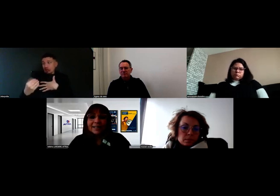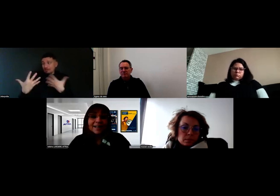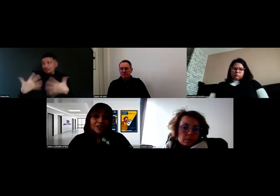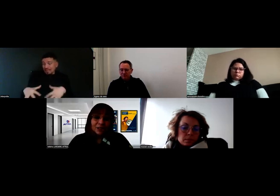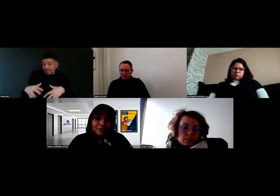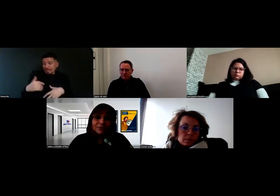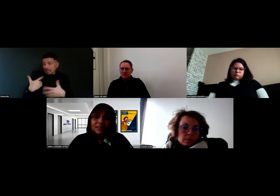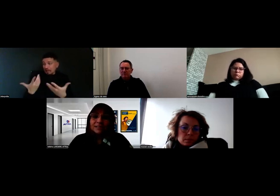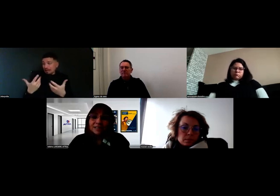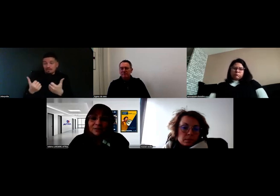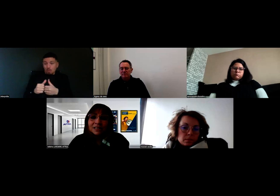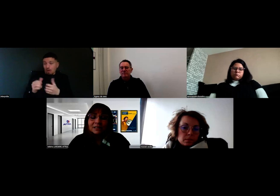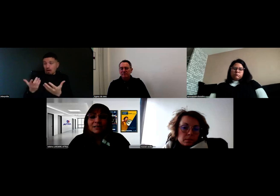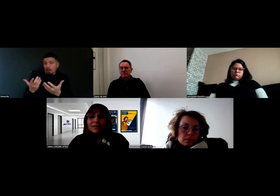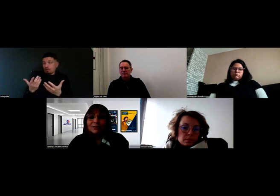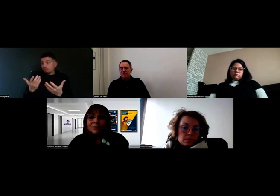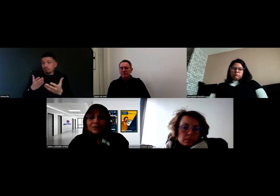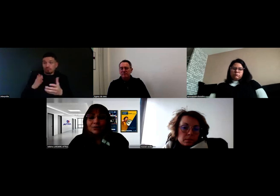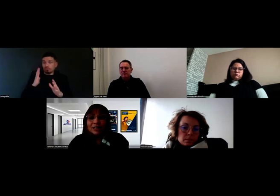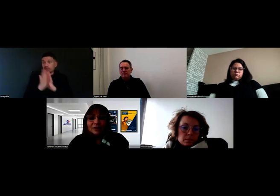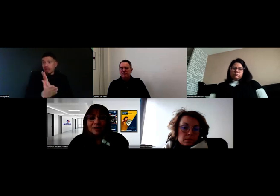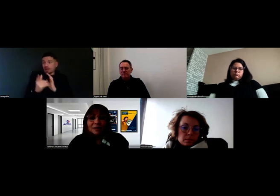la RHF, qui est un service de l'Agefiph,